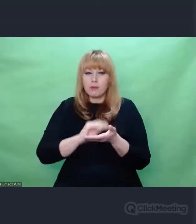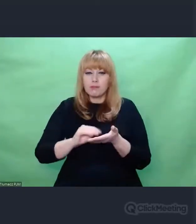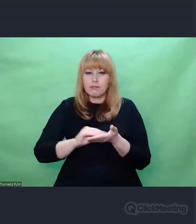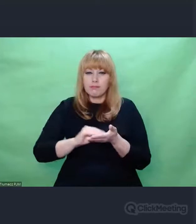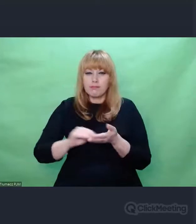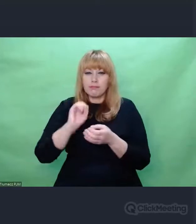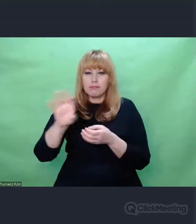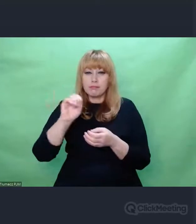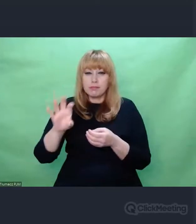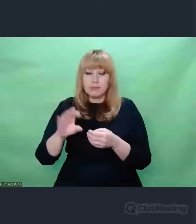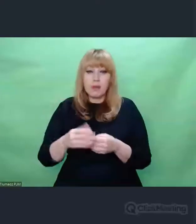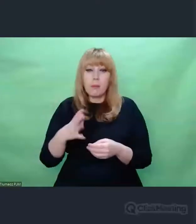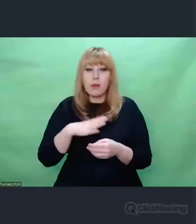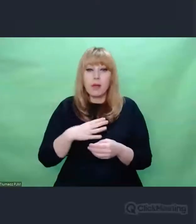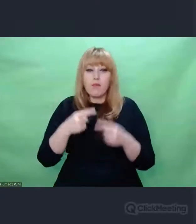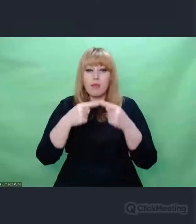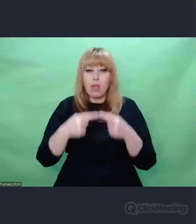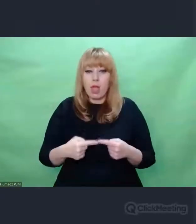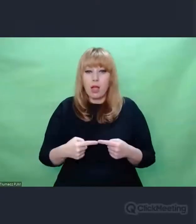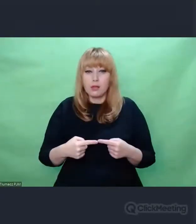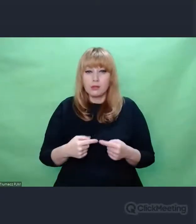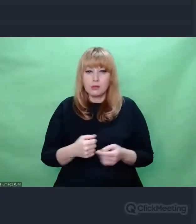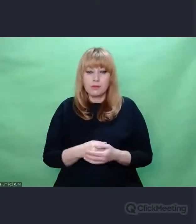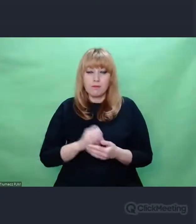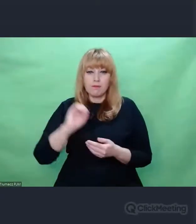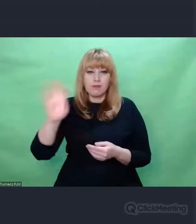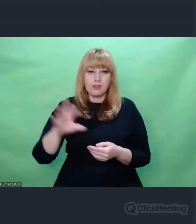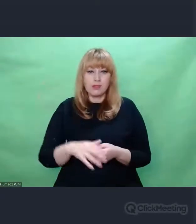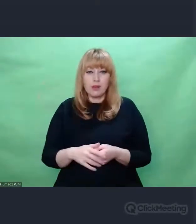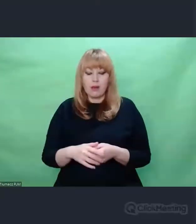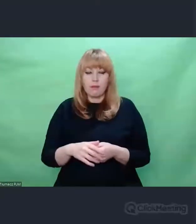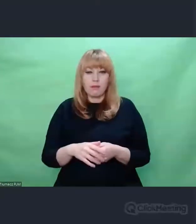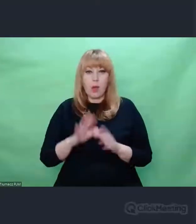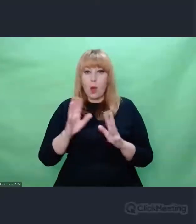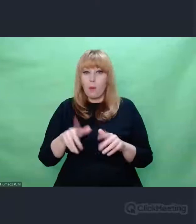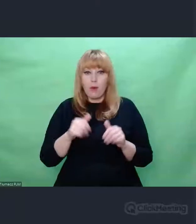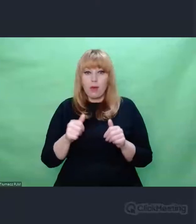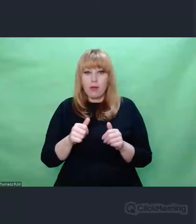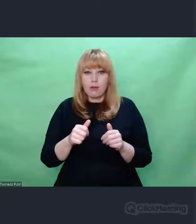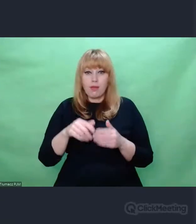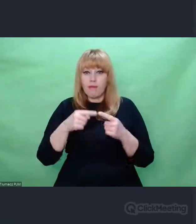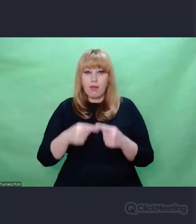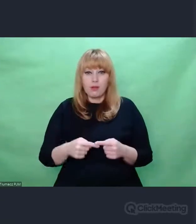I to nie byle jakie wiersze. Piękne.